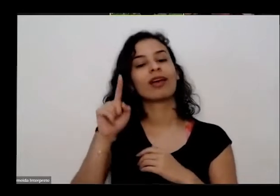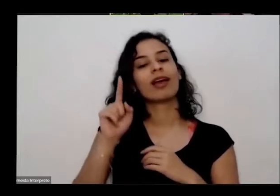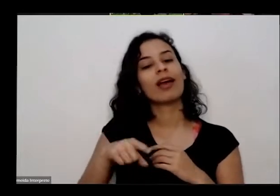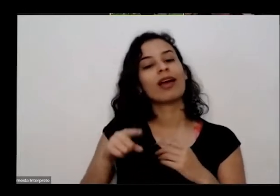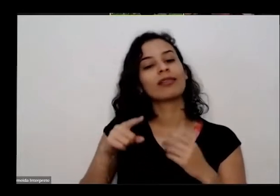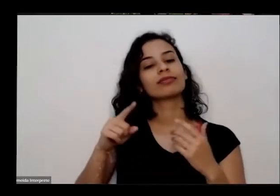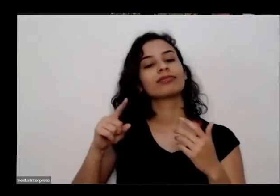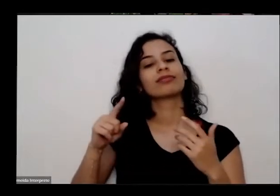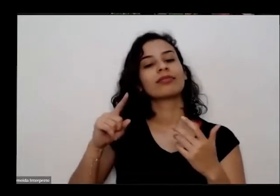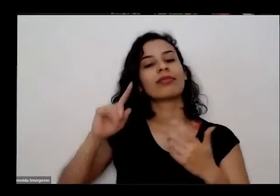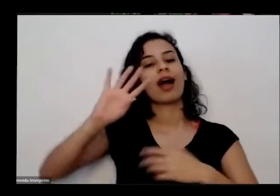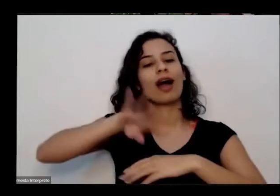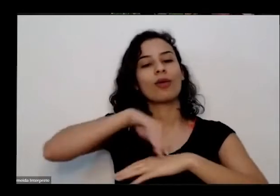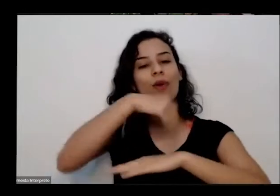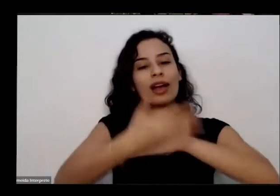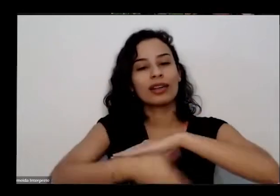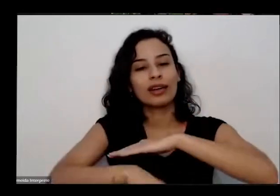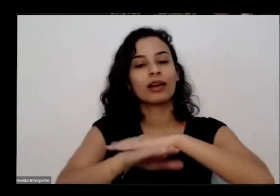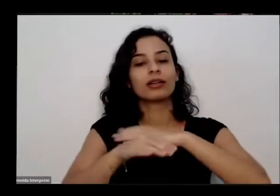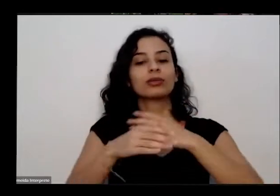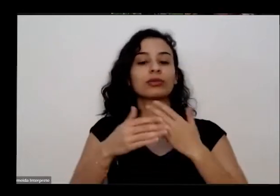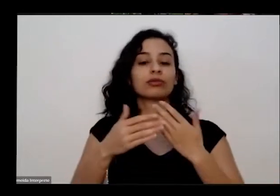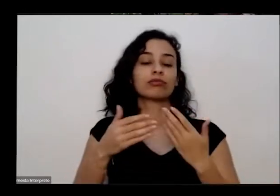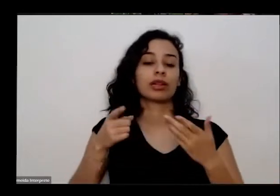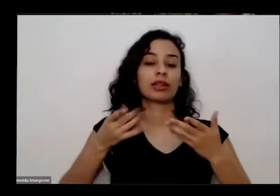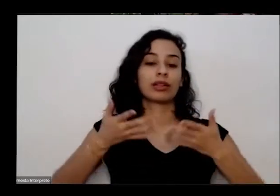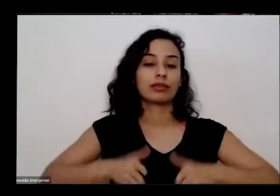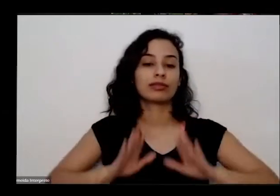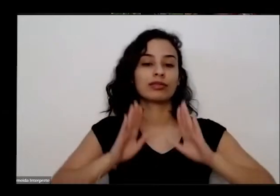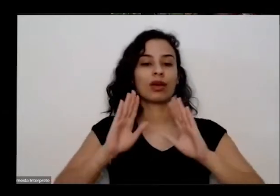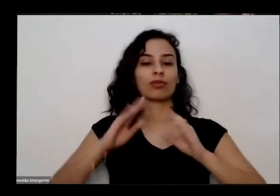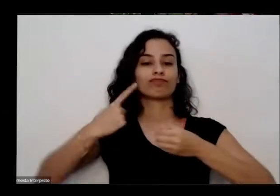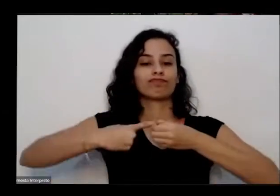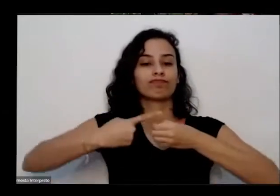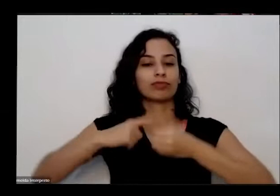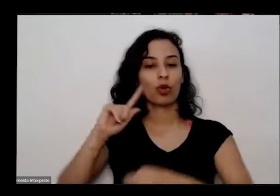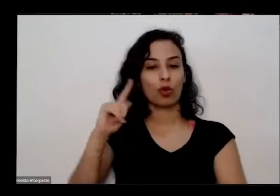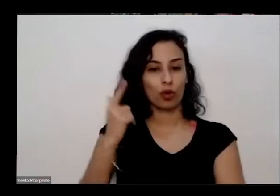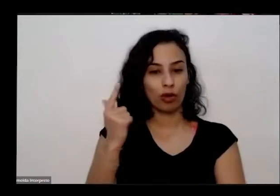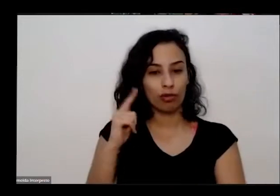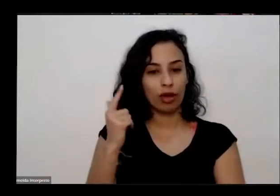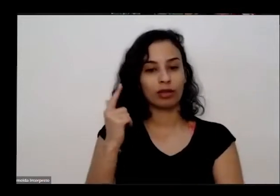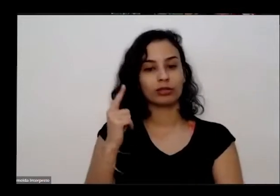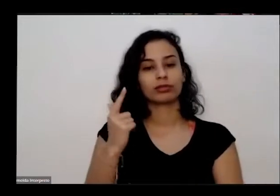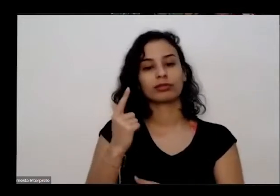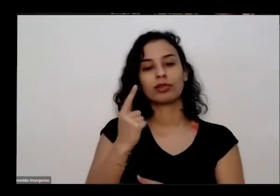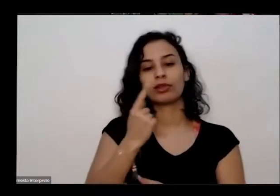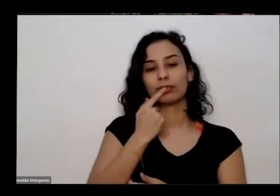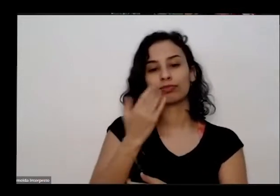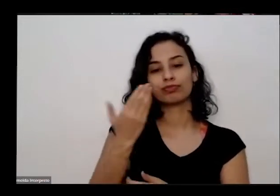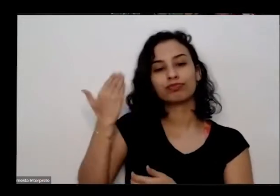anos numa pequena comunidade do interior do Goiás que recentemente foi reconhecida como comunidade